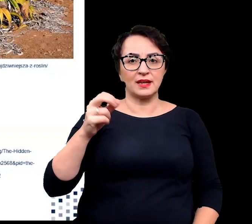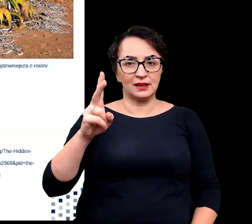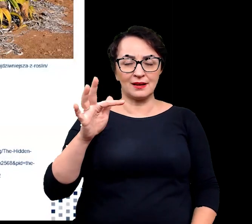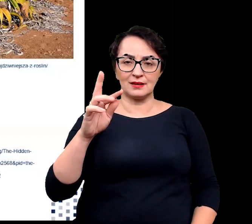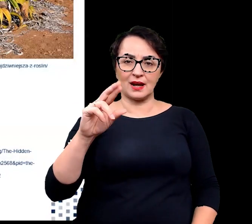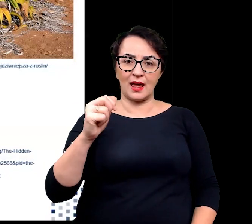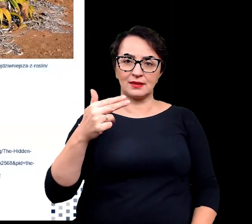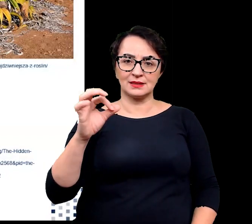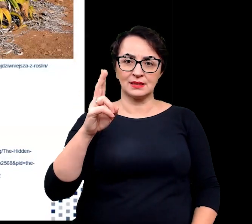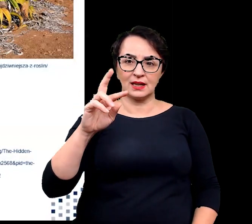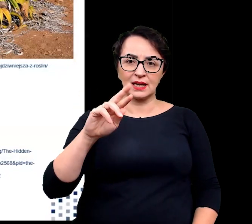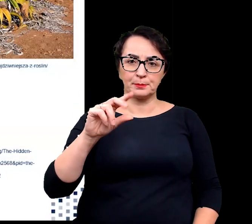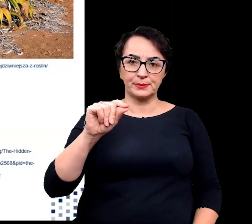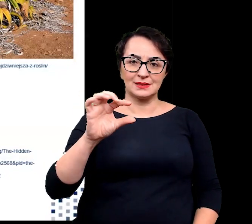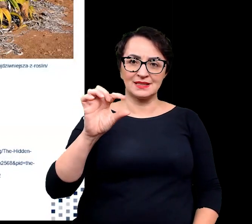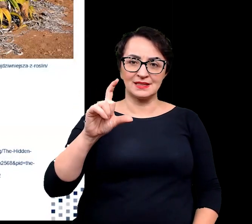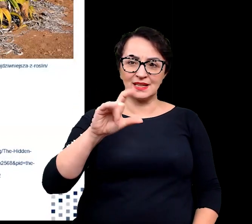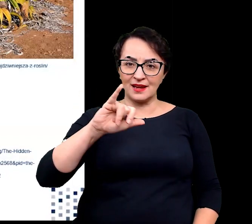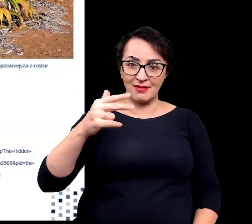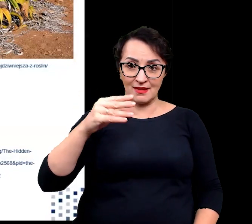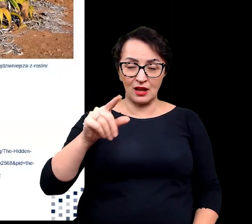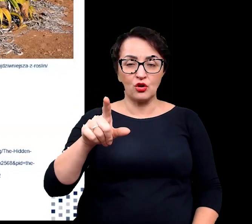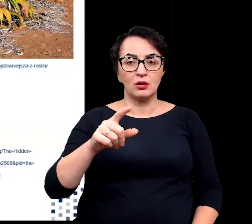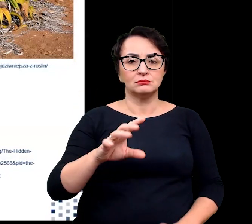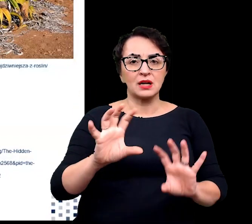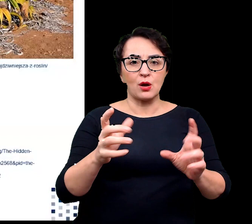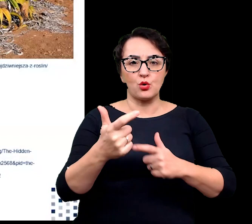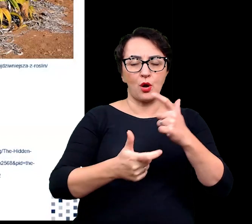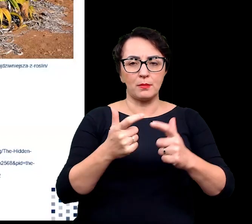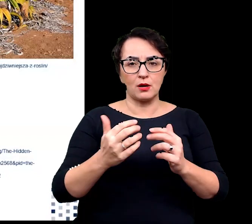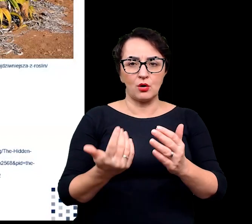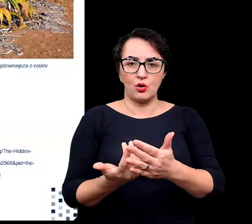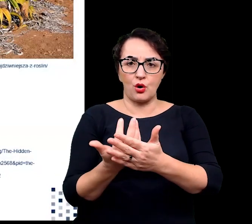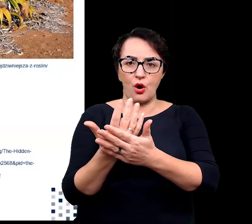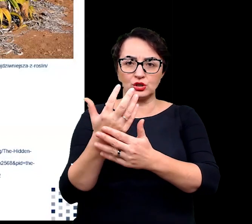które prawdopodobnie regulują wzrost i różnicowanie komórek liści.